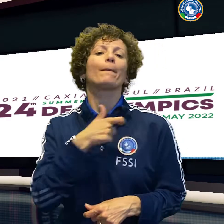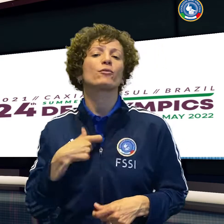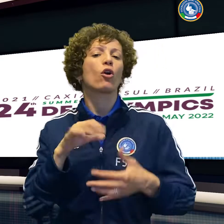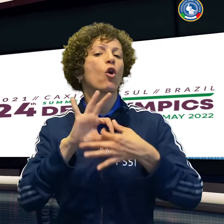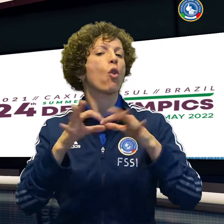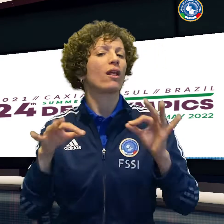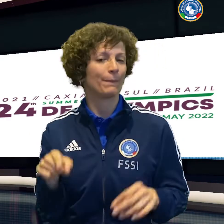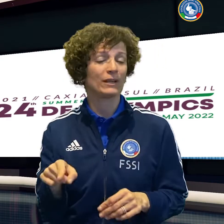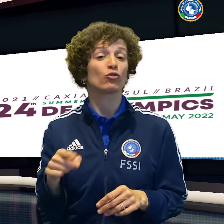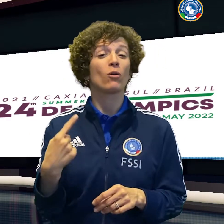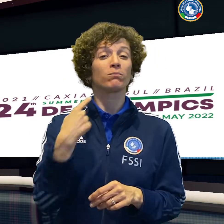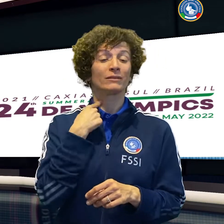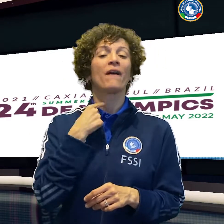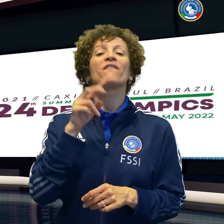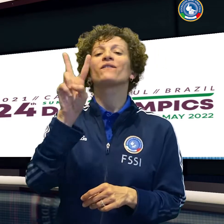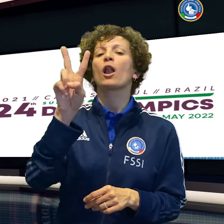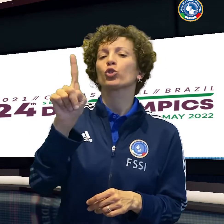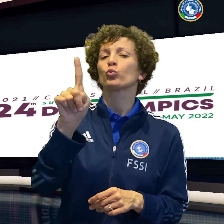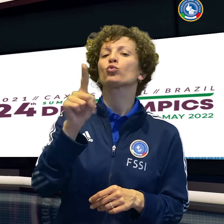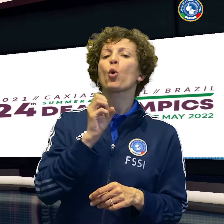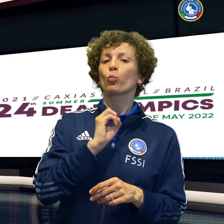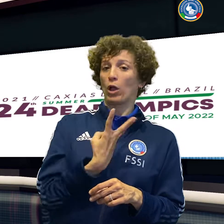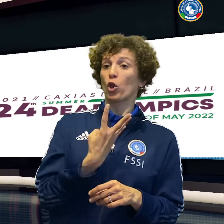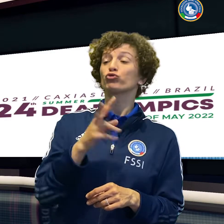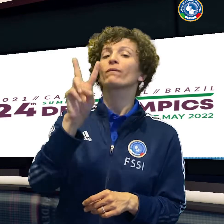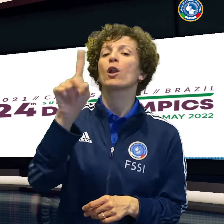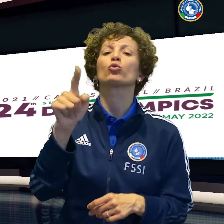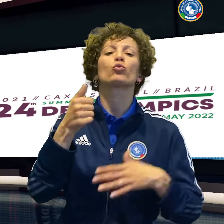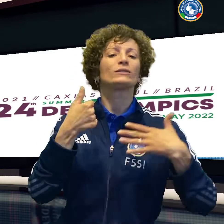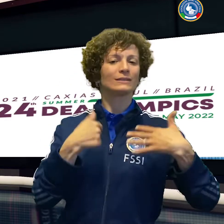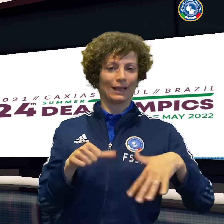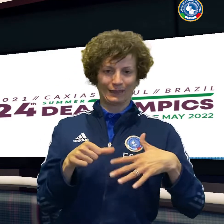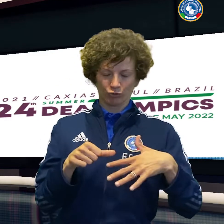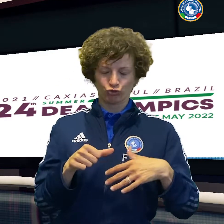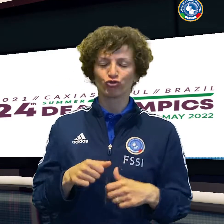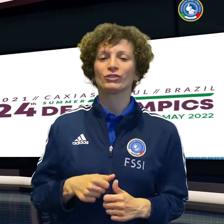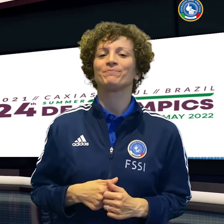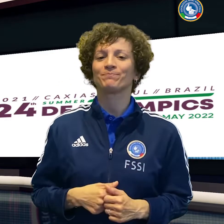Infine il beach volley ha perso 2 0 contro l'Ucraina del campione olimpico